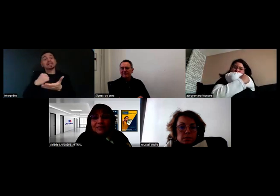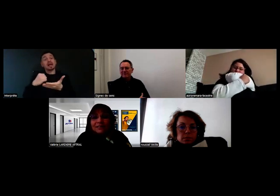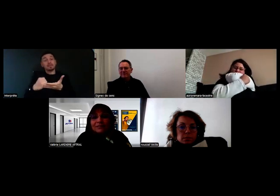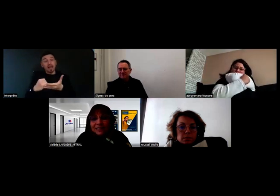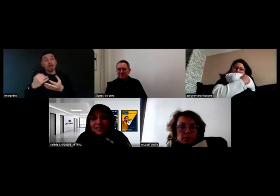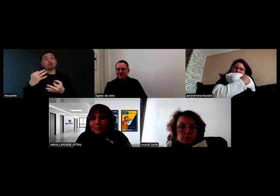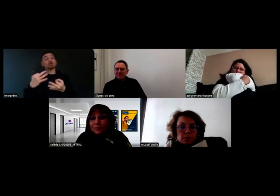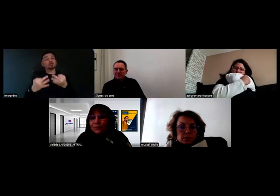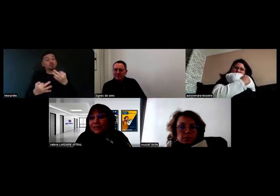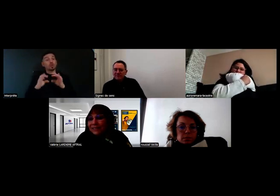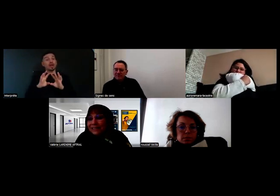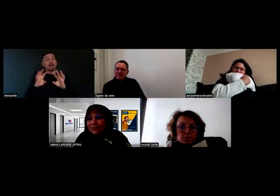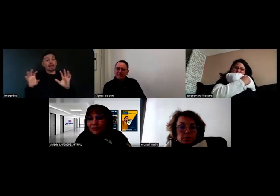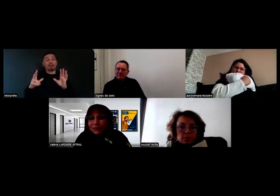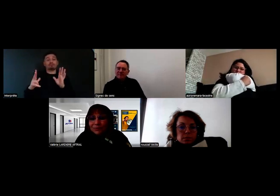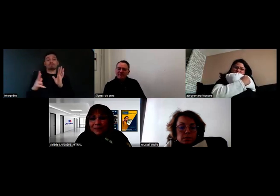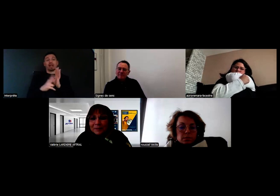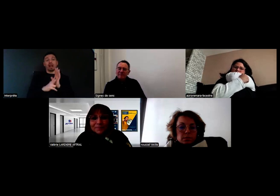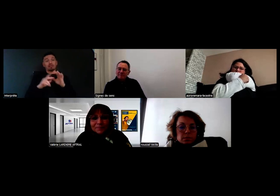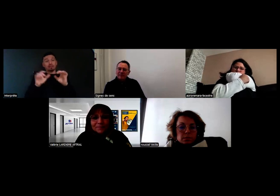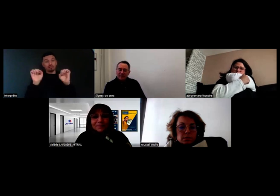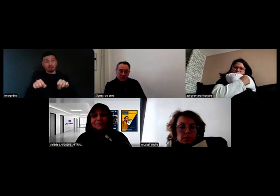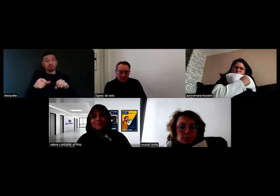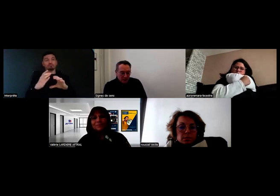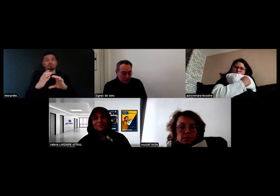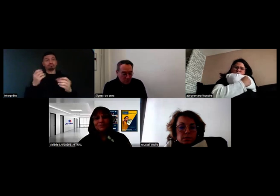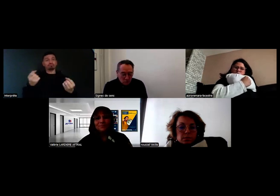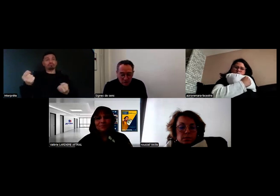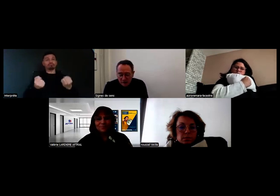vont pouvoir valider l'aptitude définitive à pouvoir conduire. Très bien.